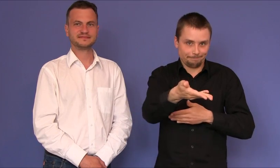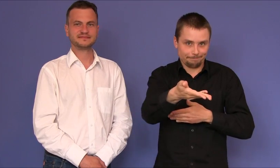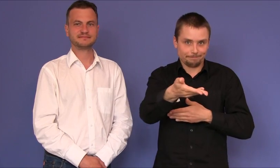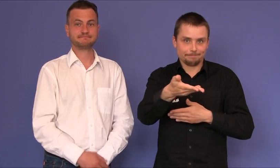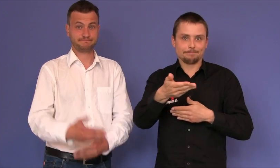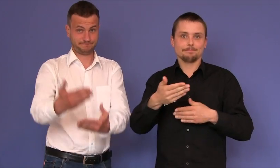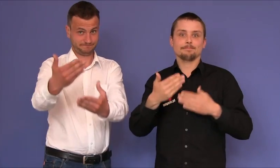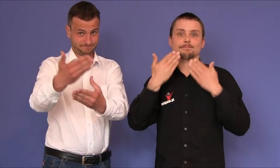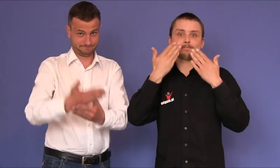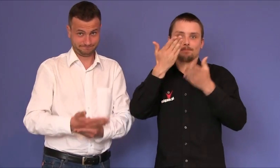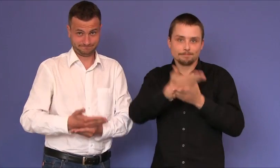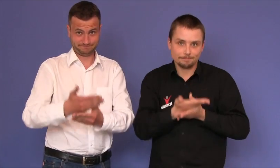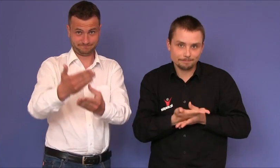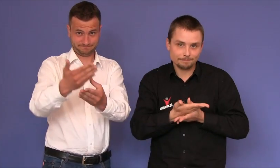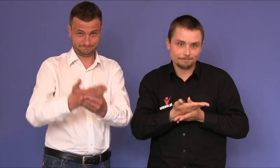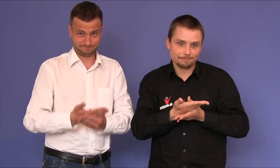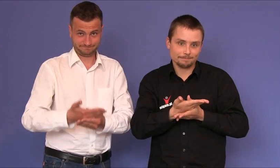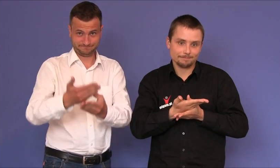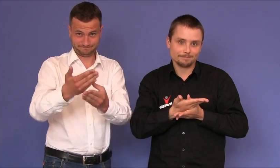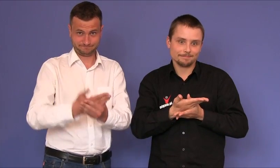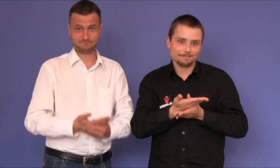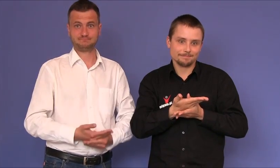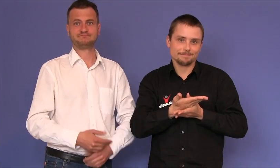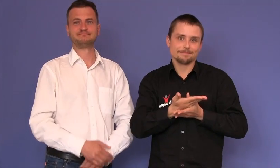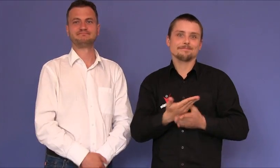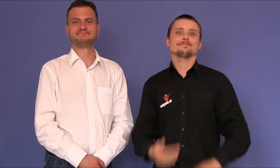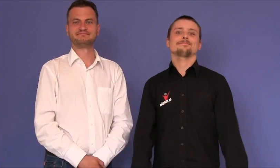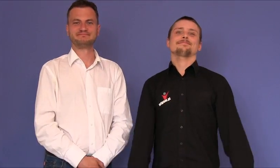Zapraszamy